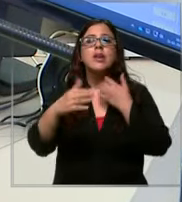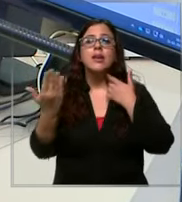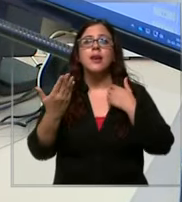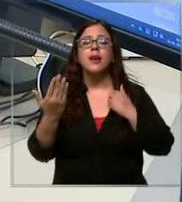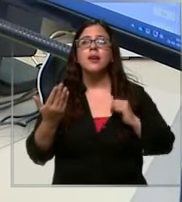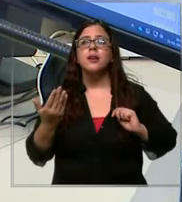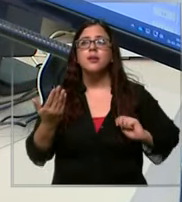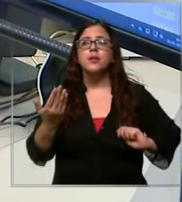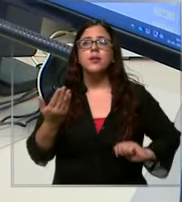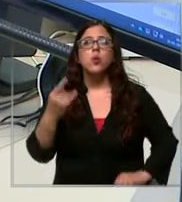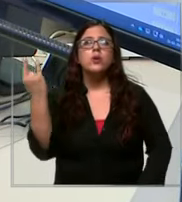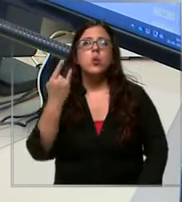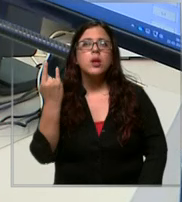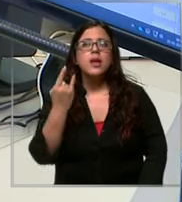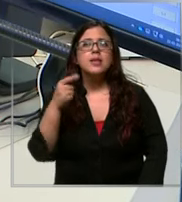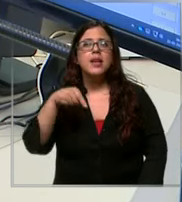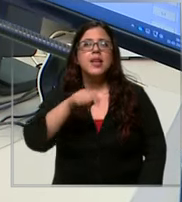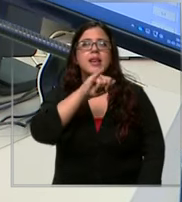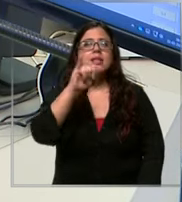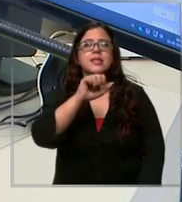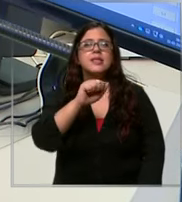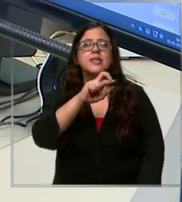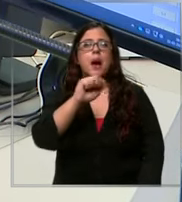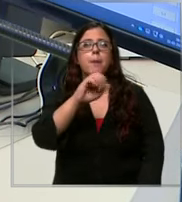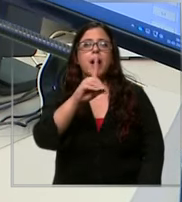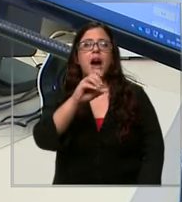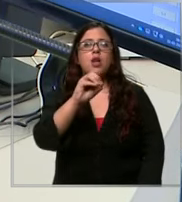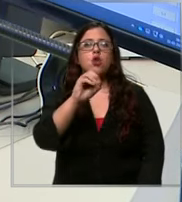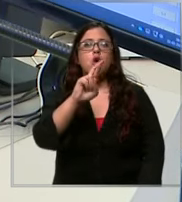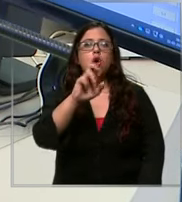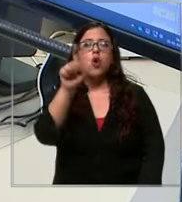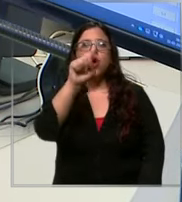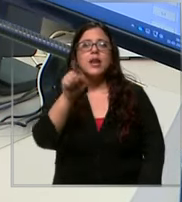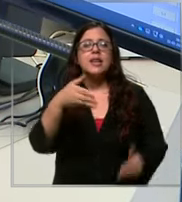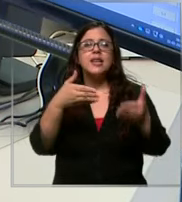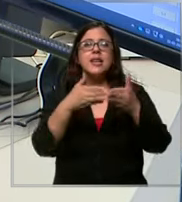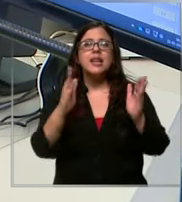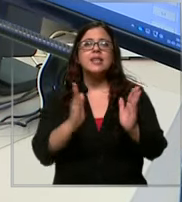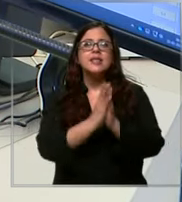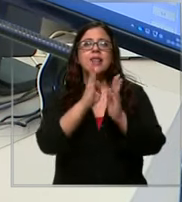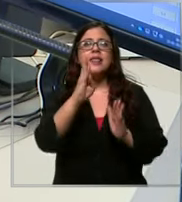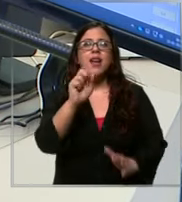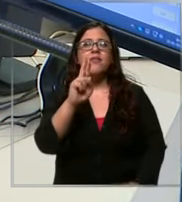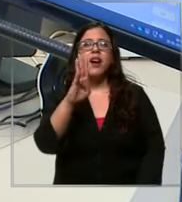emergencia acá en zapadores con Santa Bárbara son unos cables